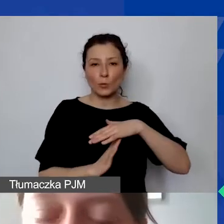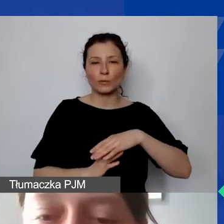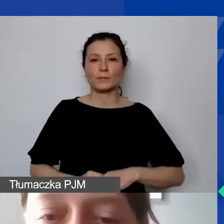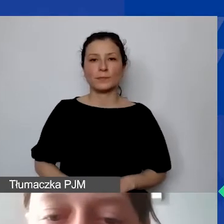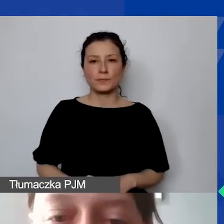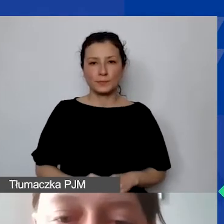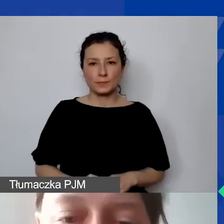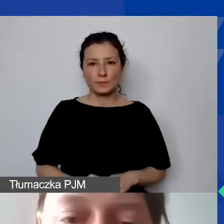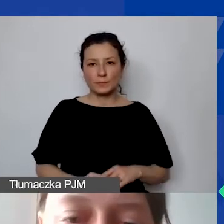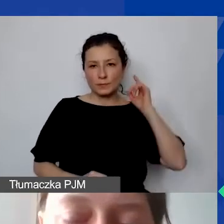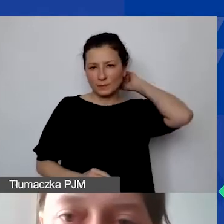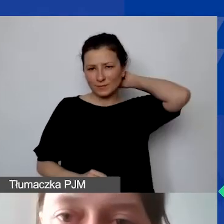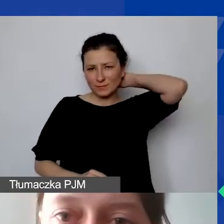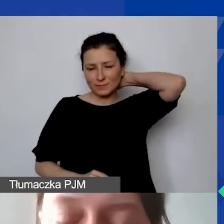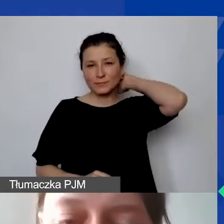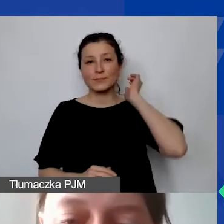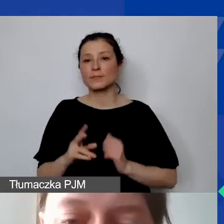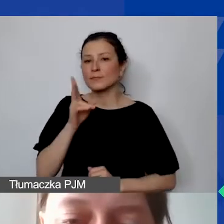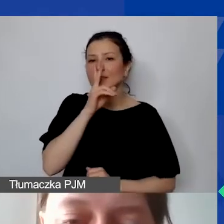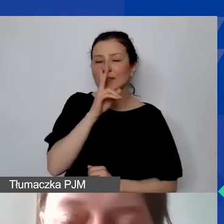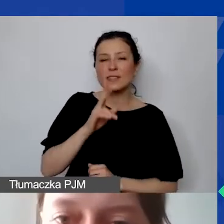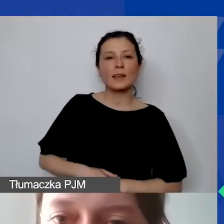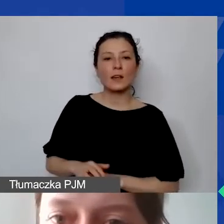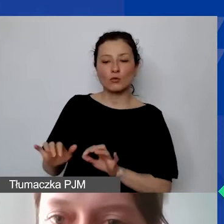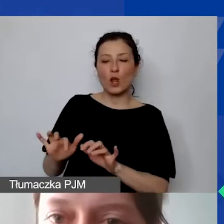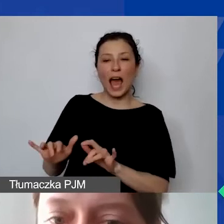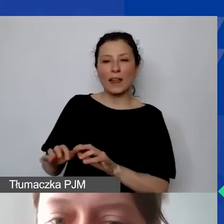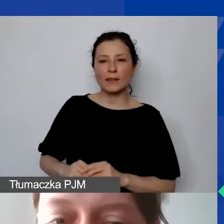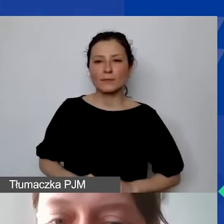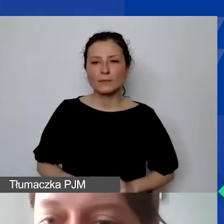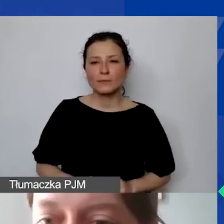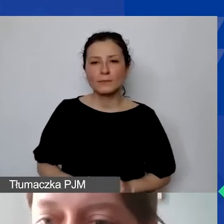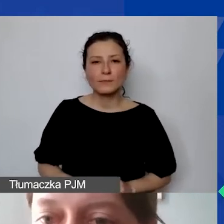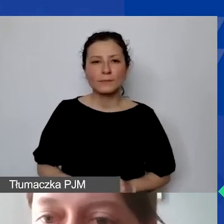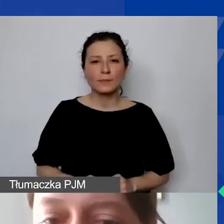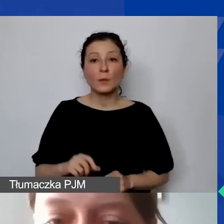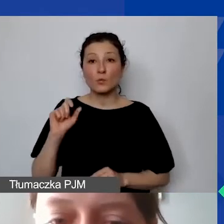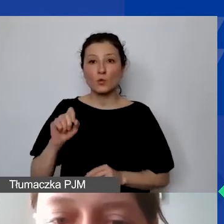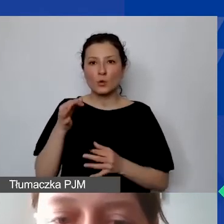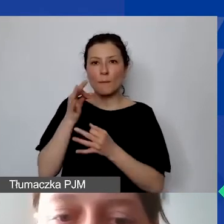i widzę, że na czacie są pytania i odpowiedzi.